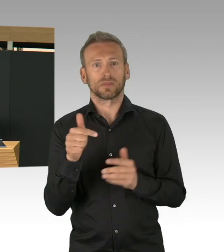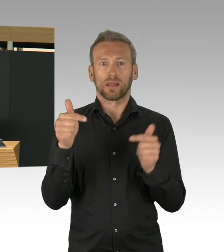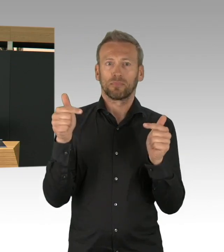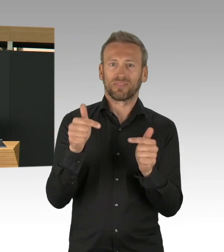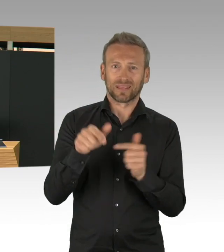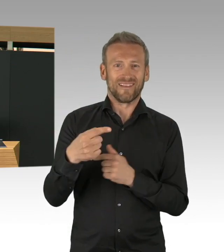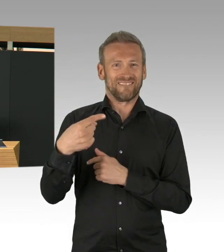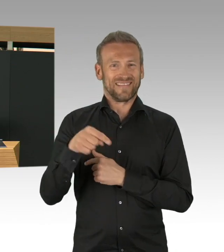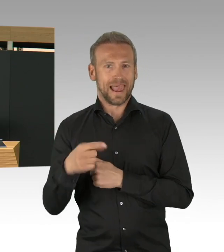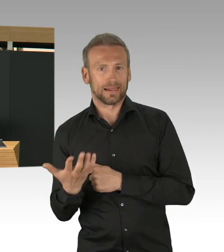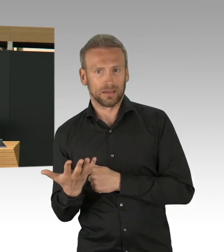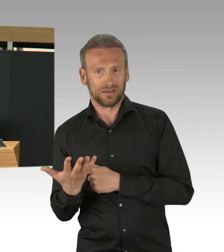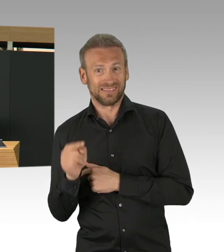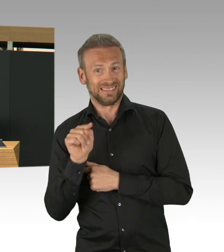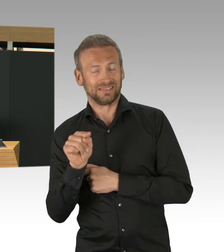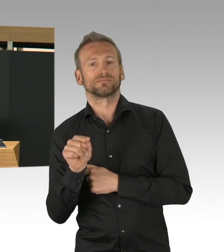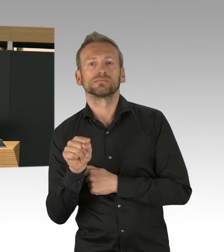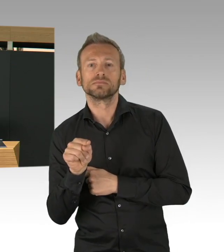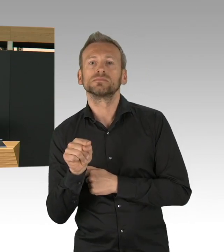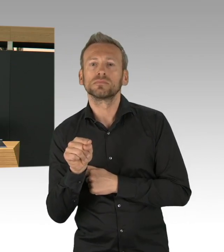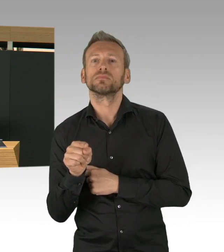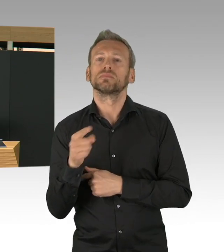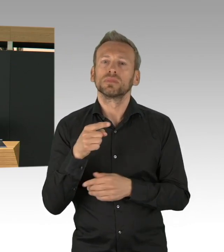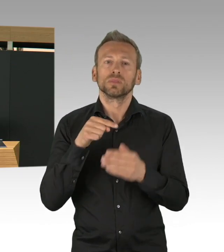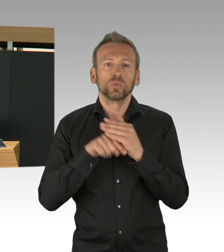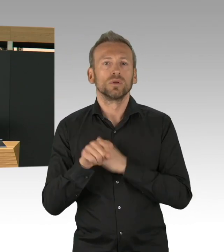ist auch eine Kennzahl worauf jetzt republikweit geguckt wird.